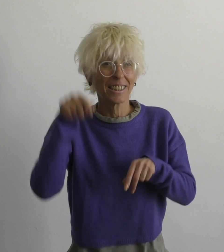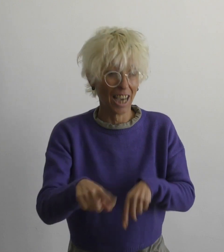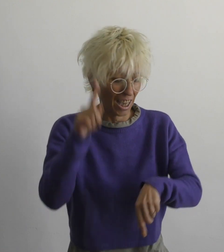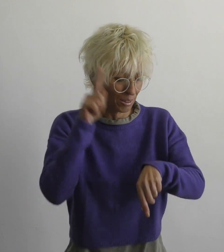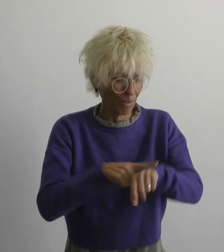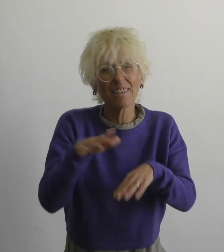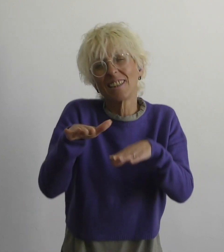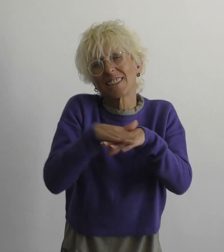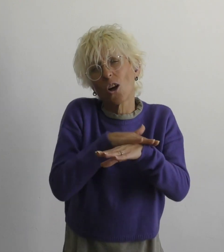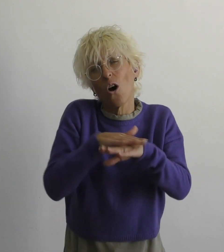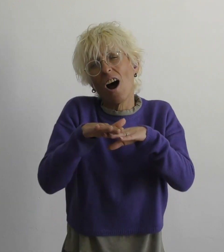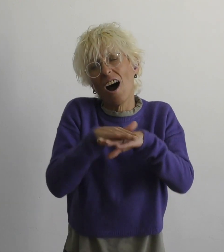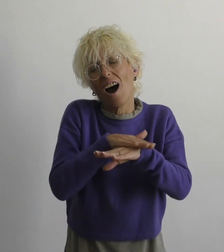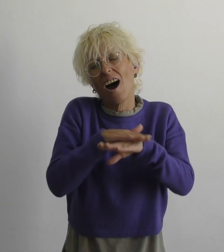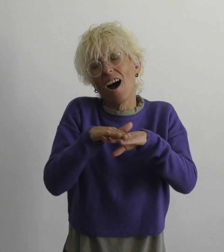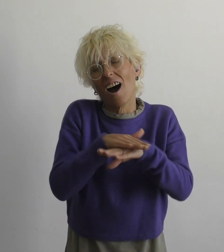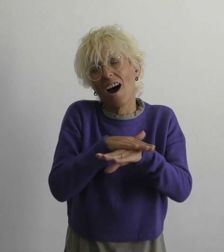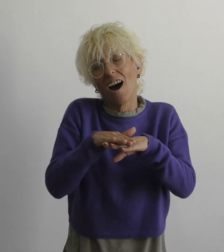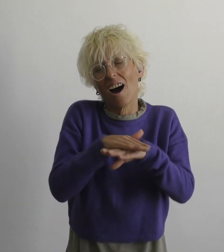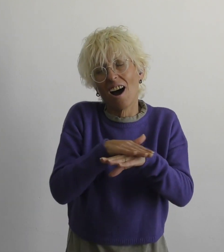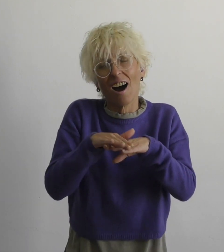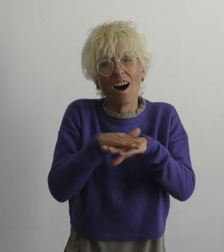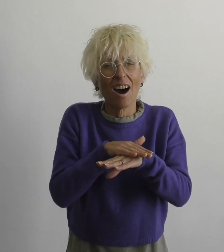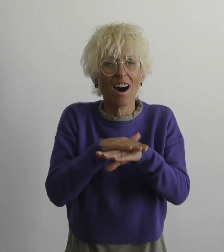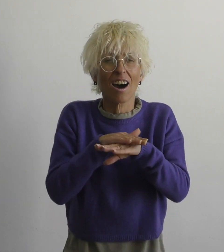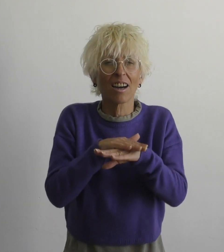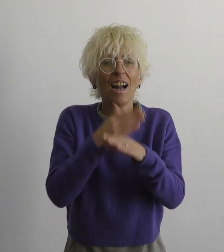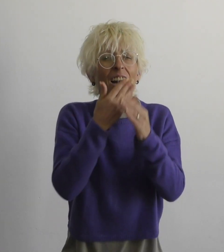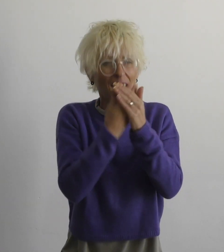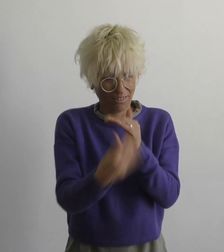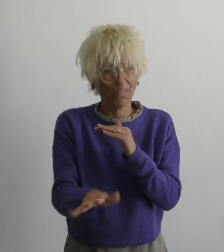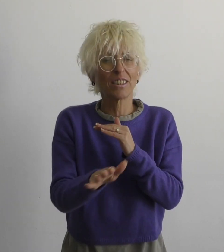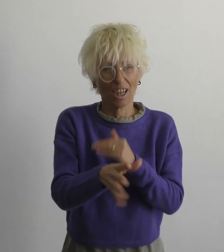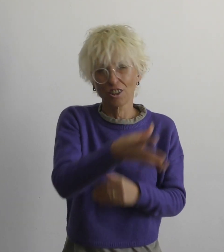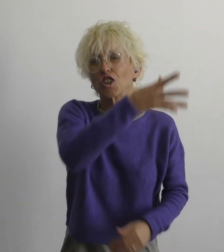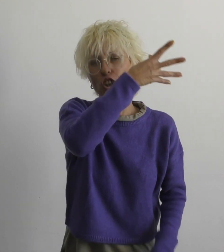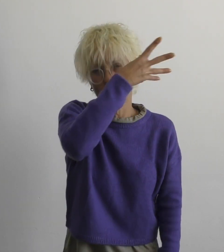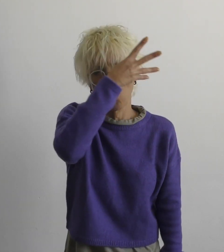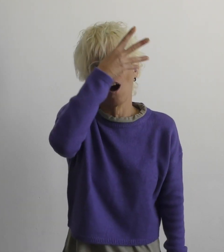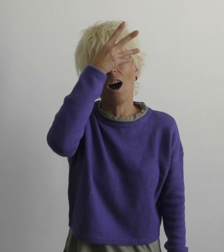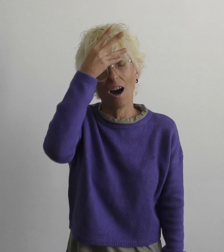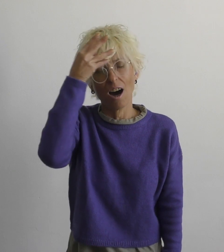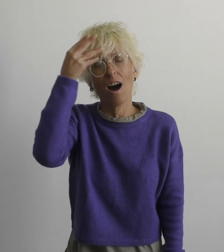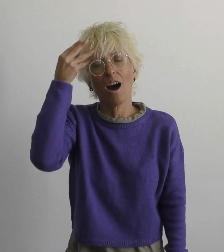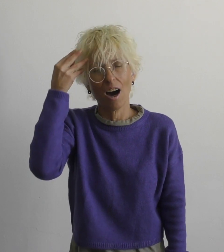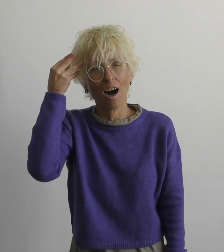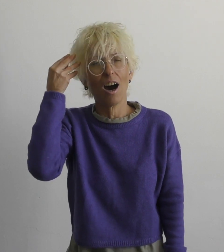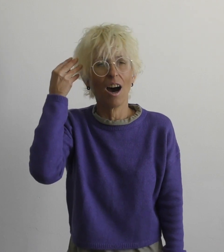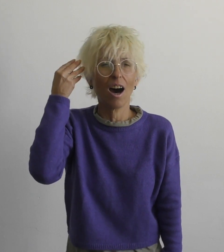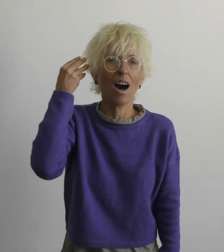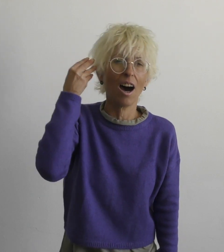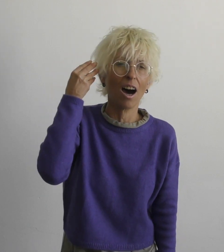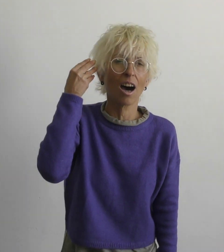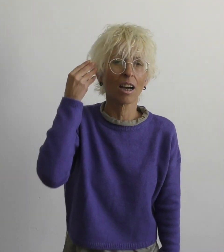самое время простить уступать, забывать